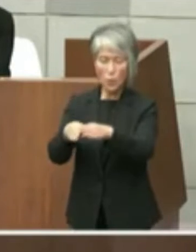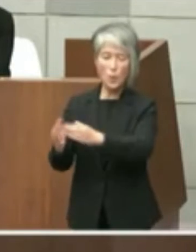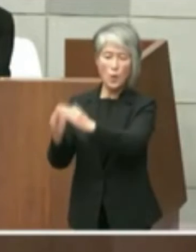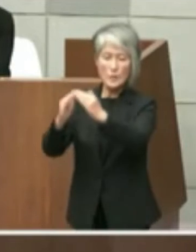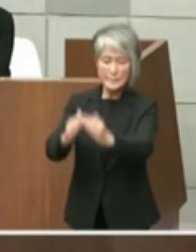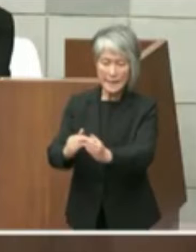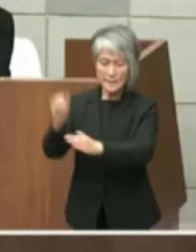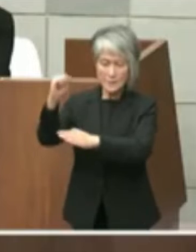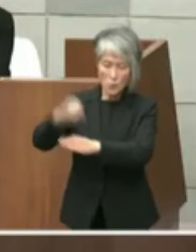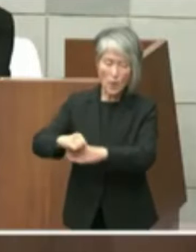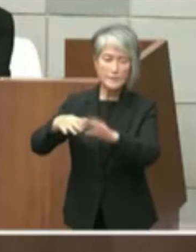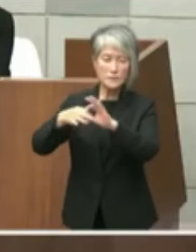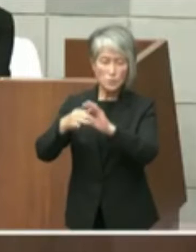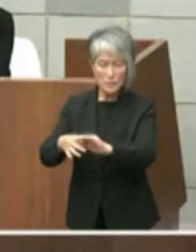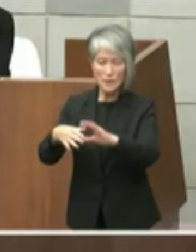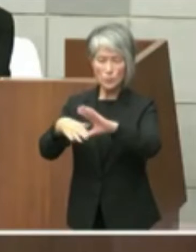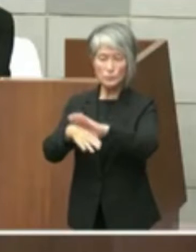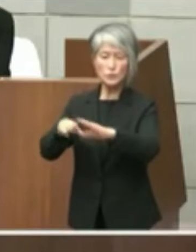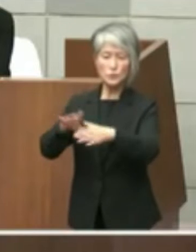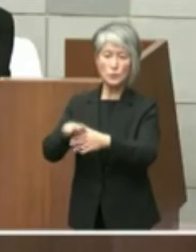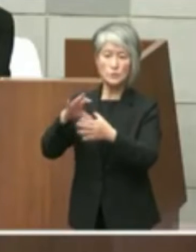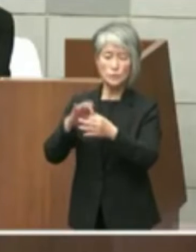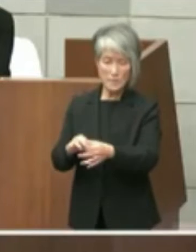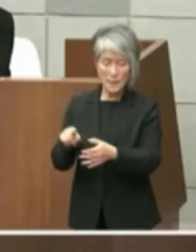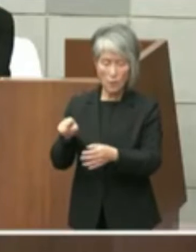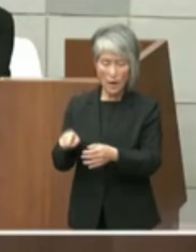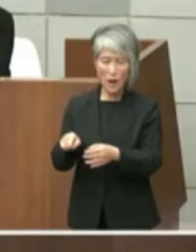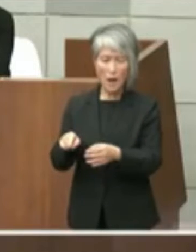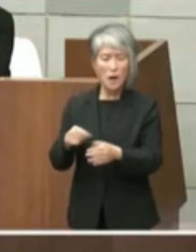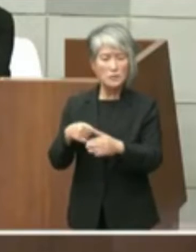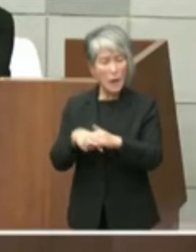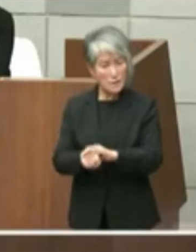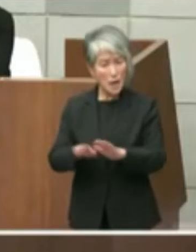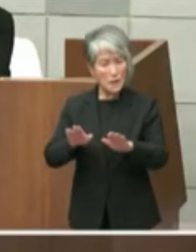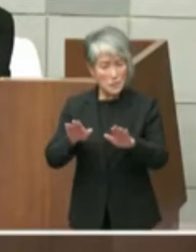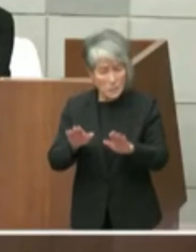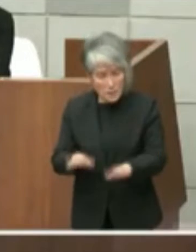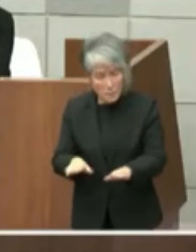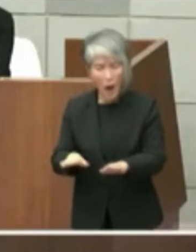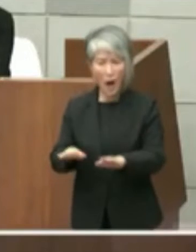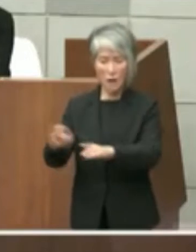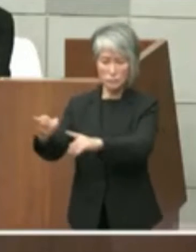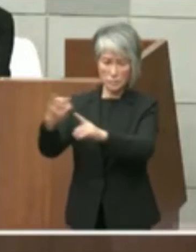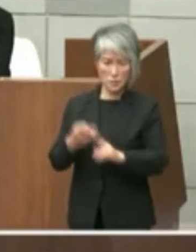題する文書についてはなぜ今この タイミングで送られてきたのでしょうか